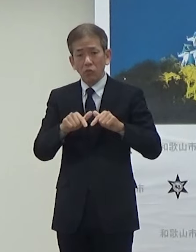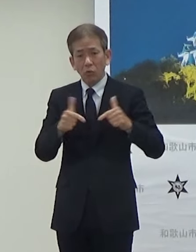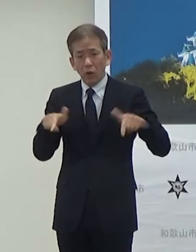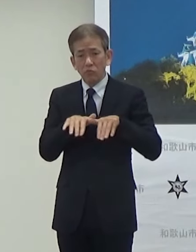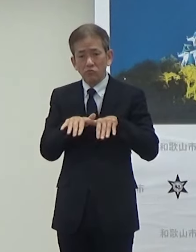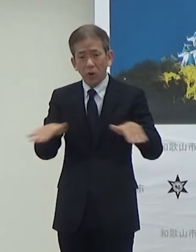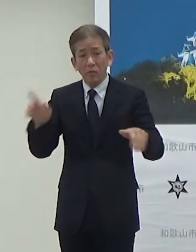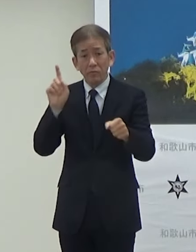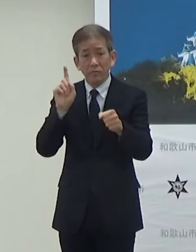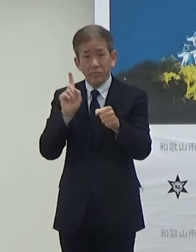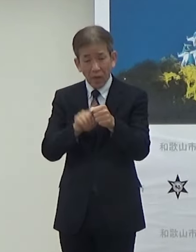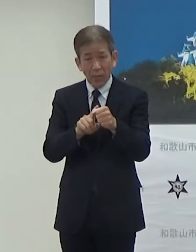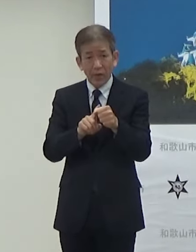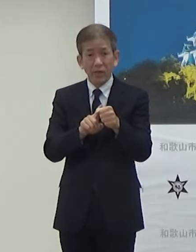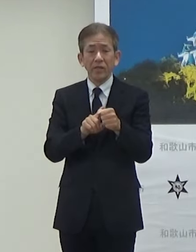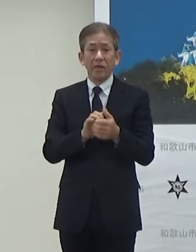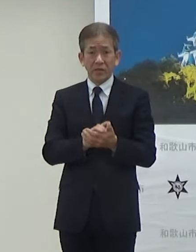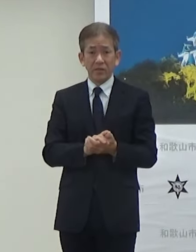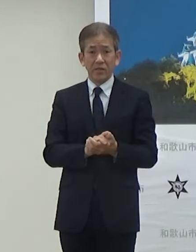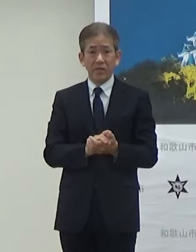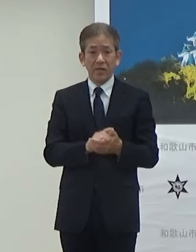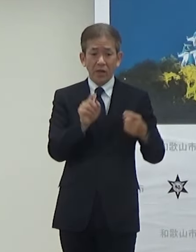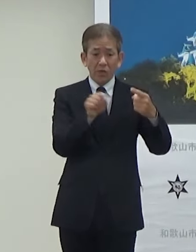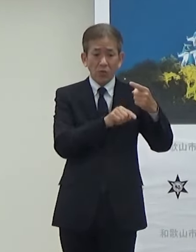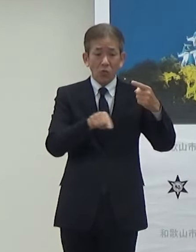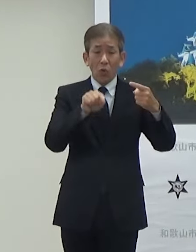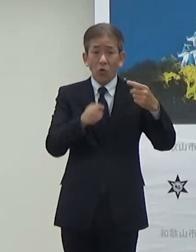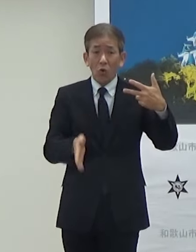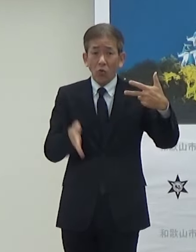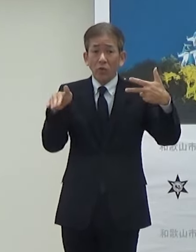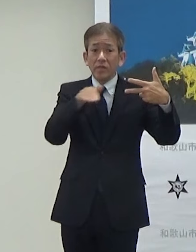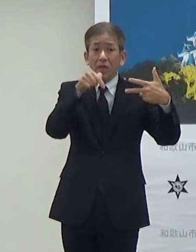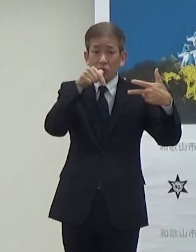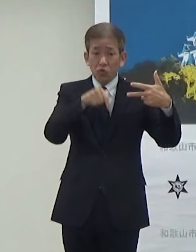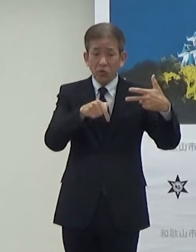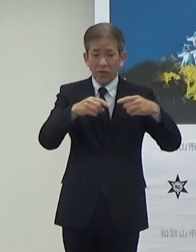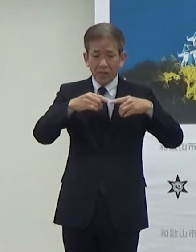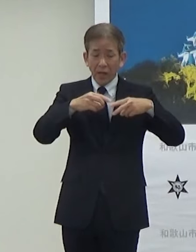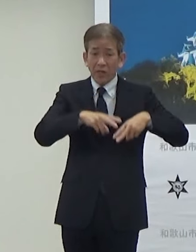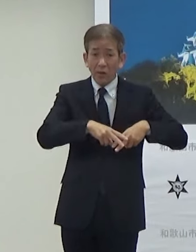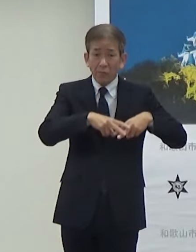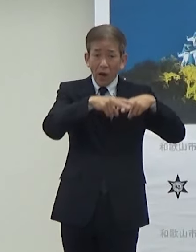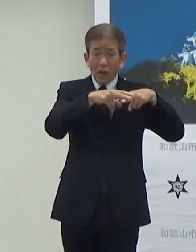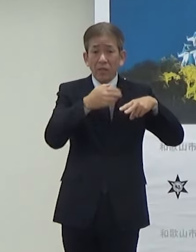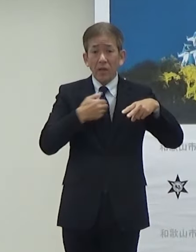そういう思いでですね公共施設にEVの充電インフラを